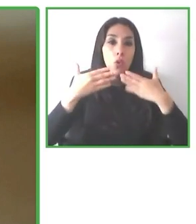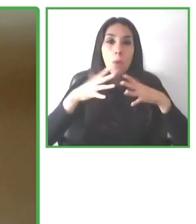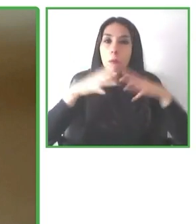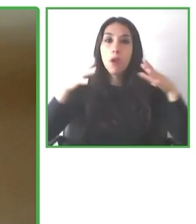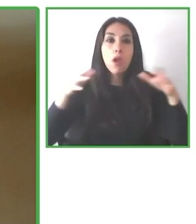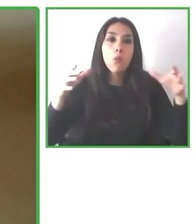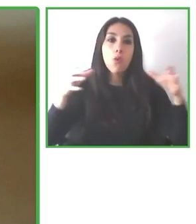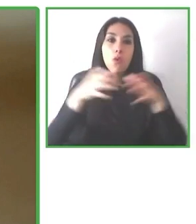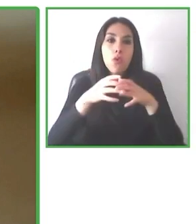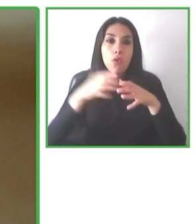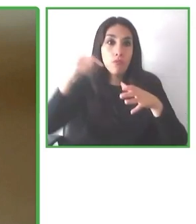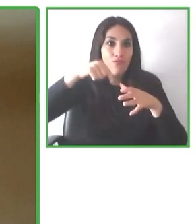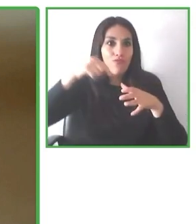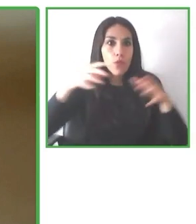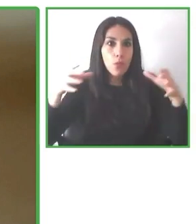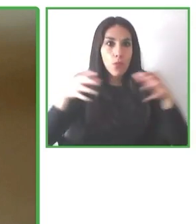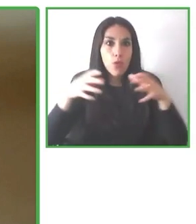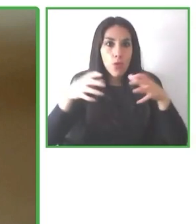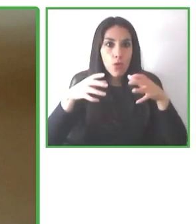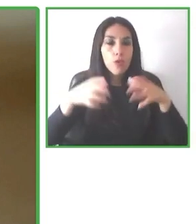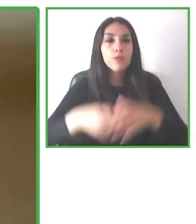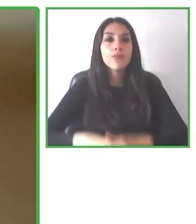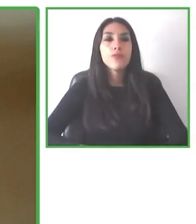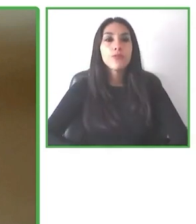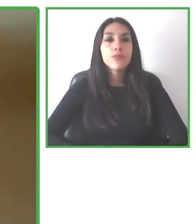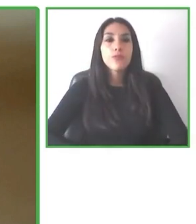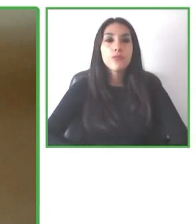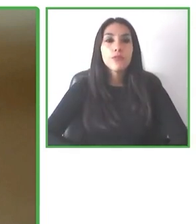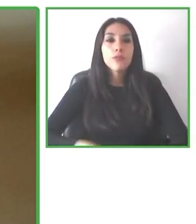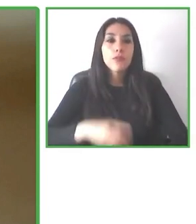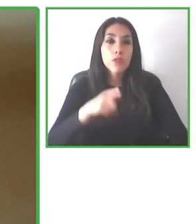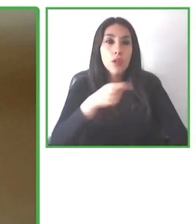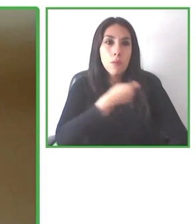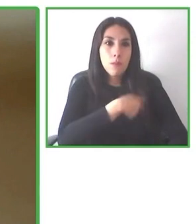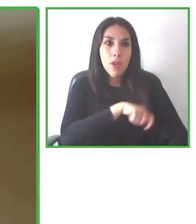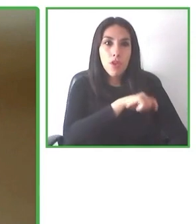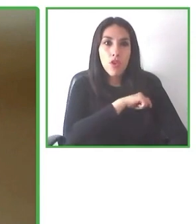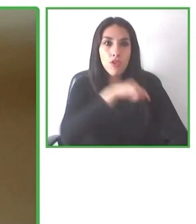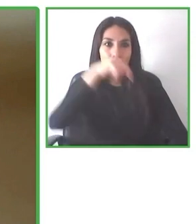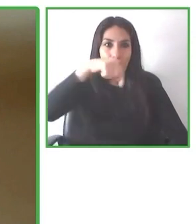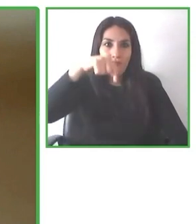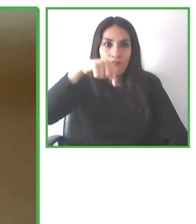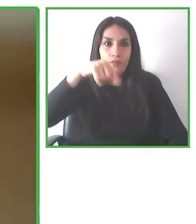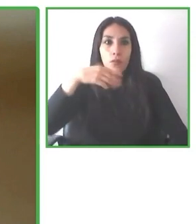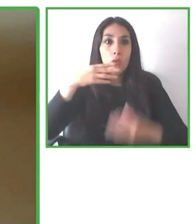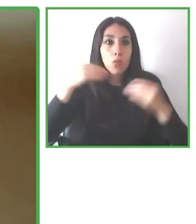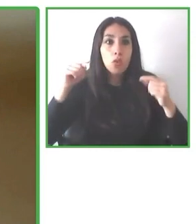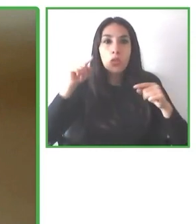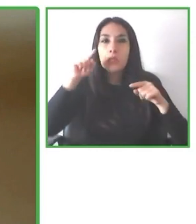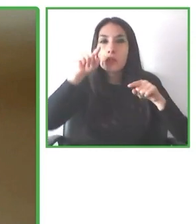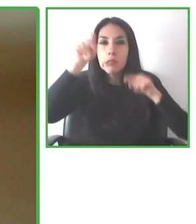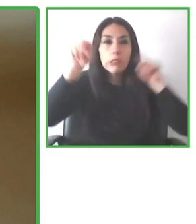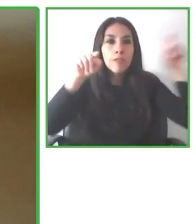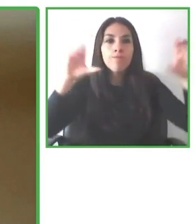fundadores de Wheel the World, que junto a Camilo Navarro, su amigo de adolescencia, quisieron ir a Torres del Paine.